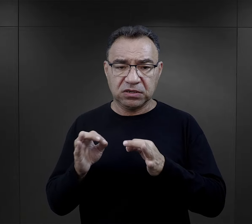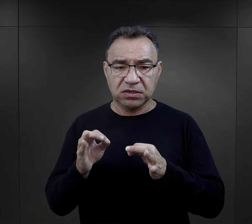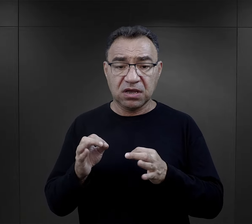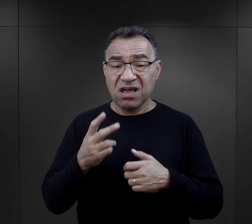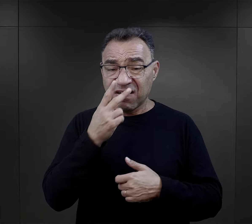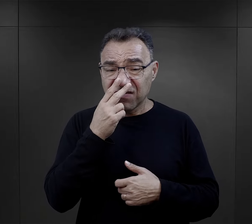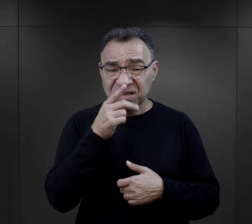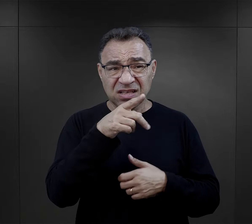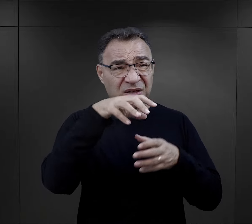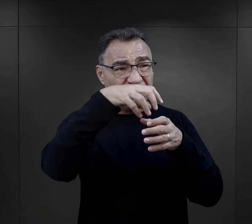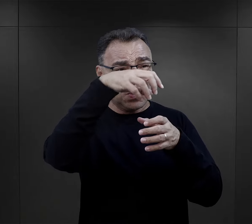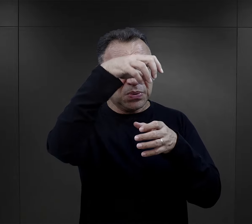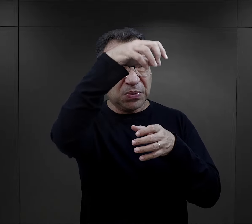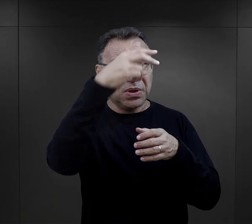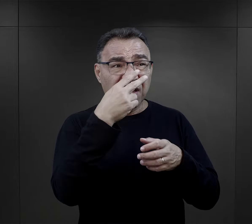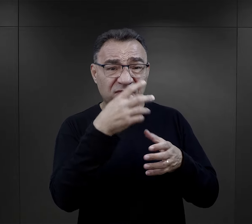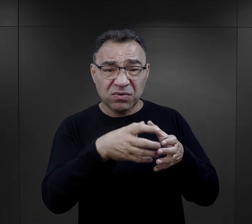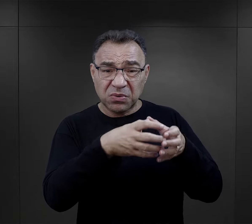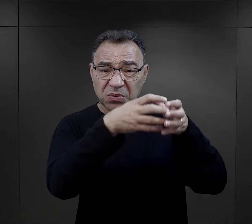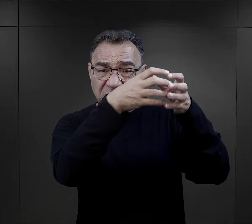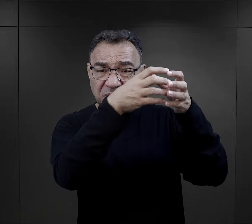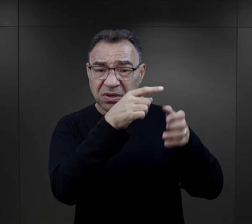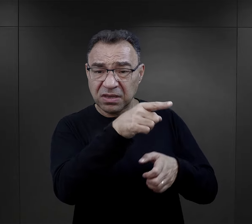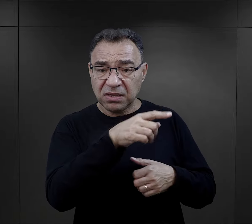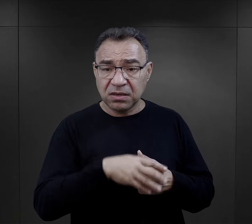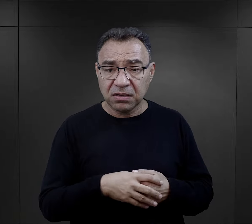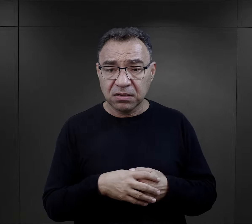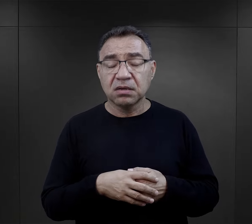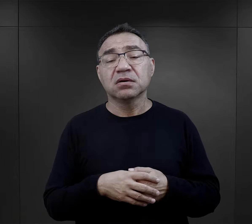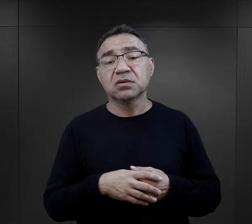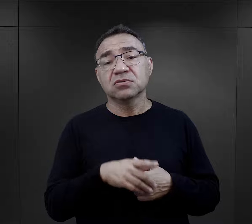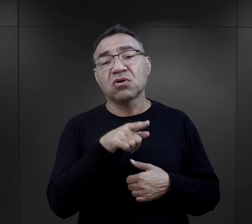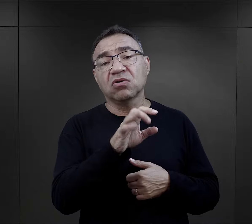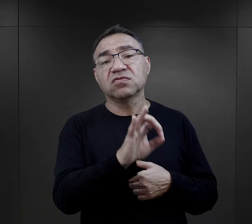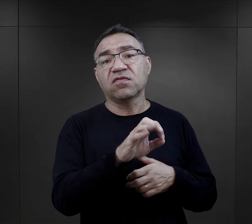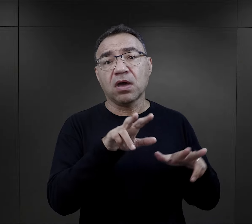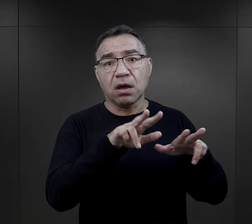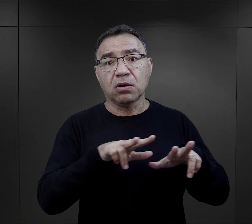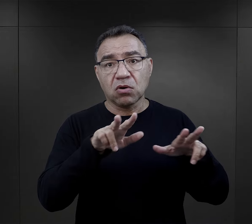mówi: „widzisz ten dym, który tam się z komina unosi? No to, to jest twoja rodzina”.